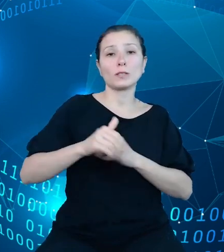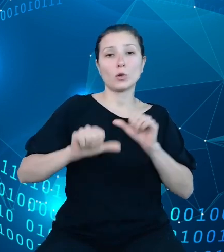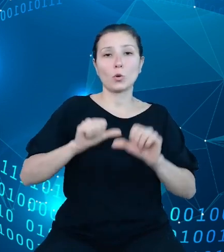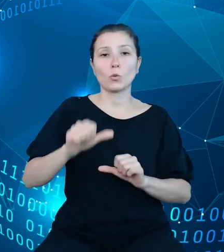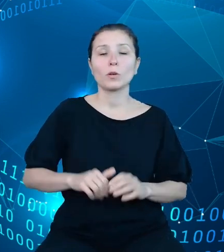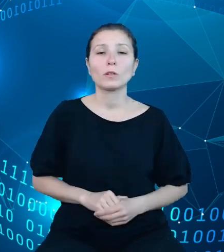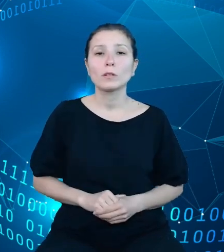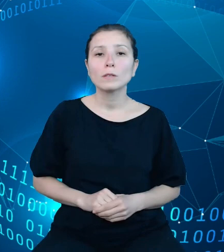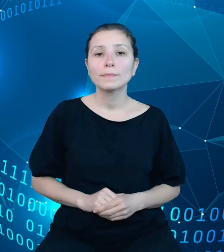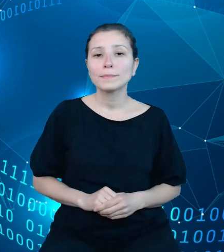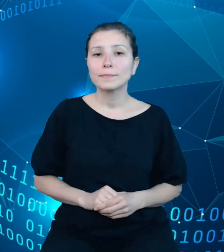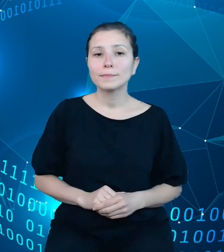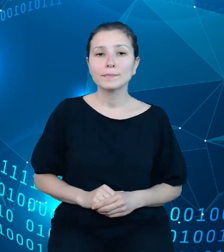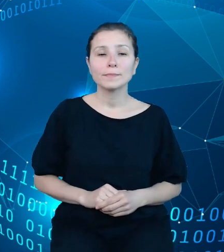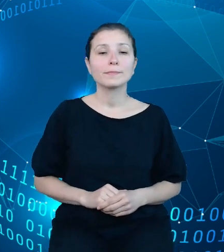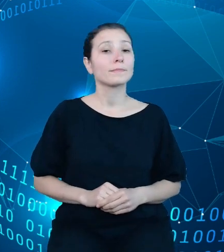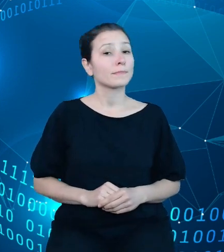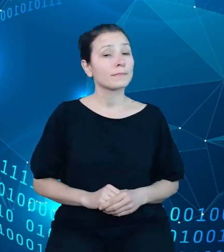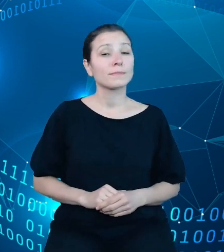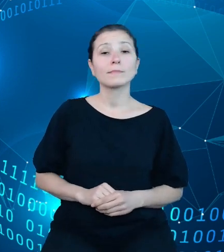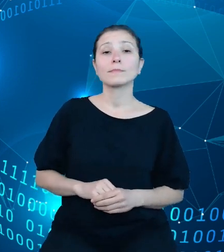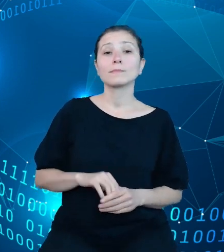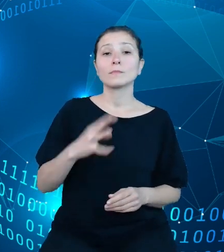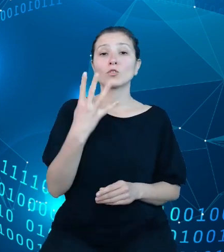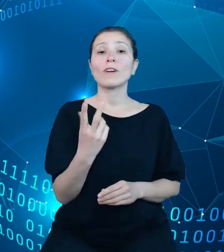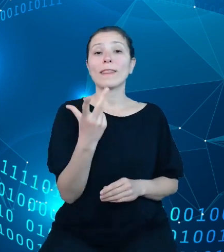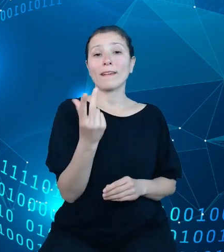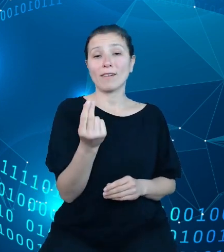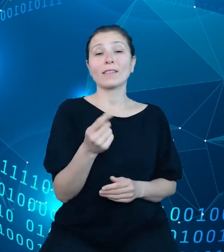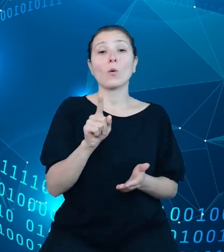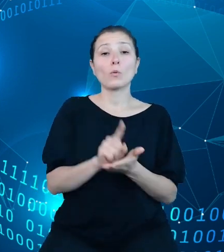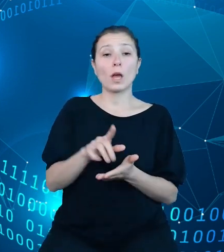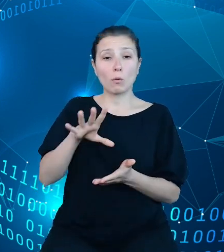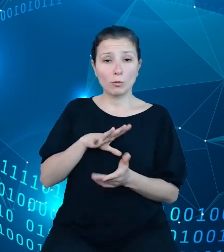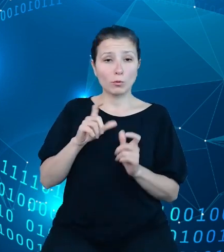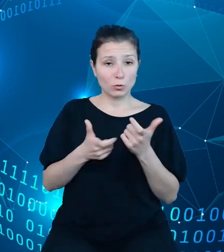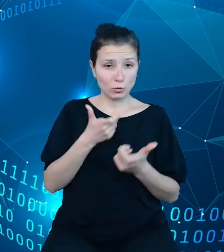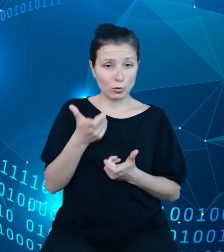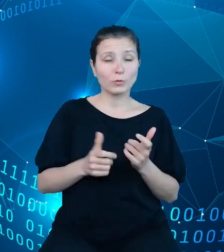Mianowicie w czwartym kwartale udało się nam: przeprowadzić testy wewnętrzne